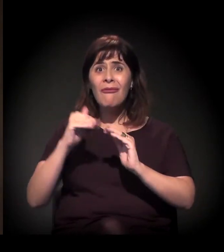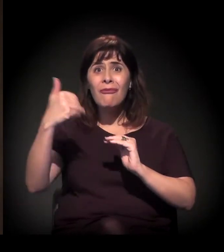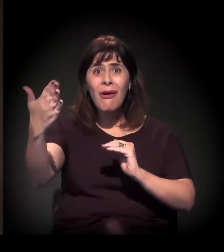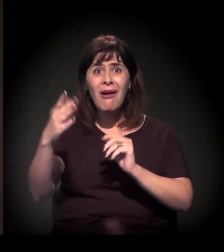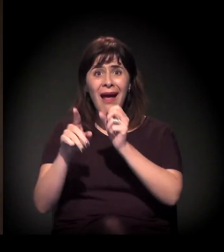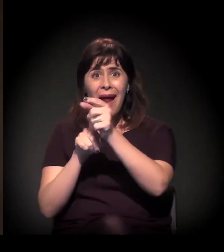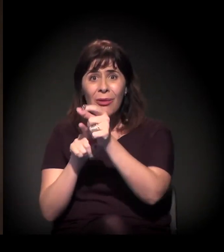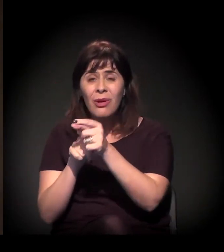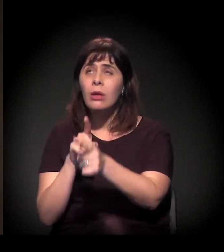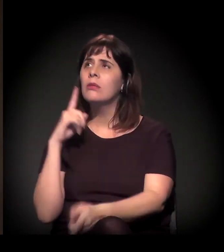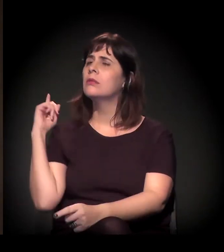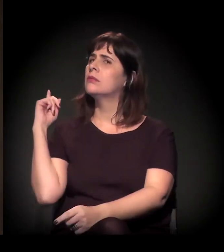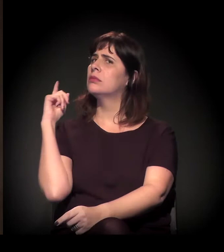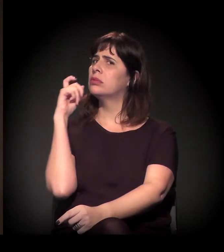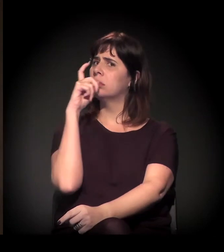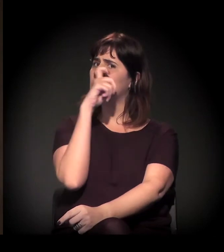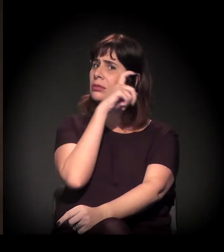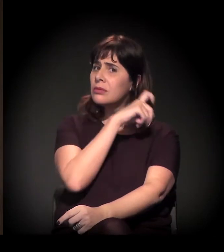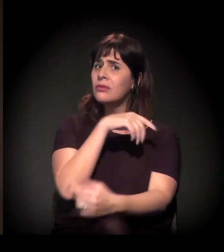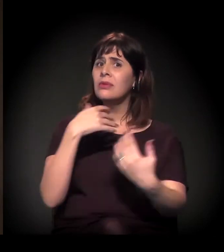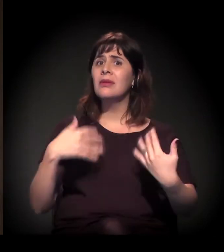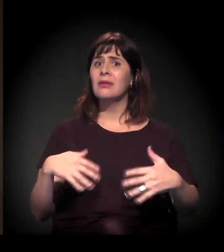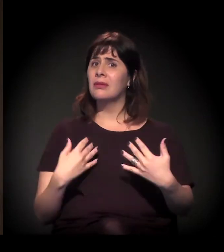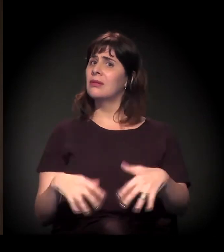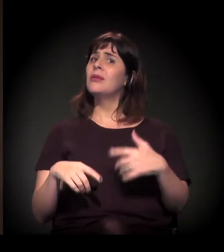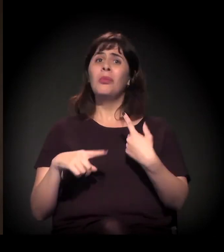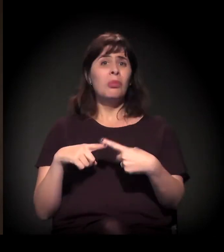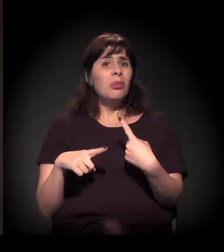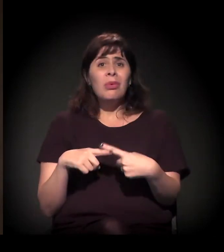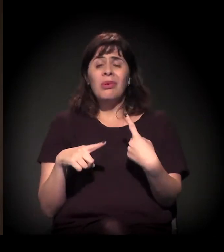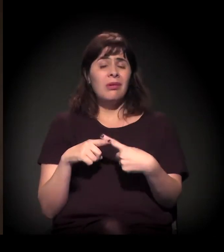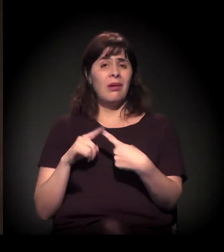É muito difícil hoje, na cidade de São Paulo, dadas as condições,